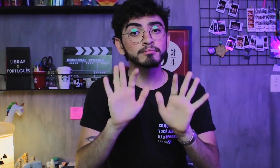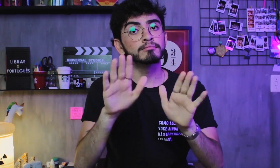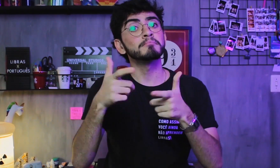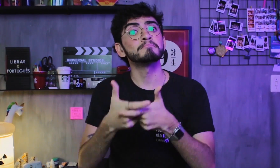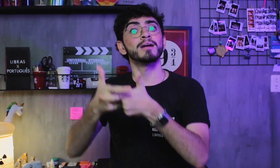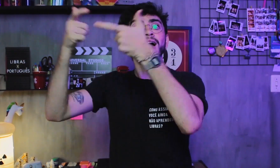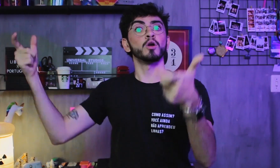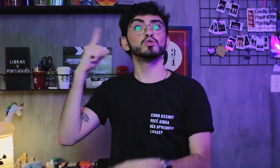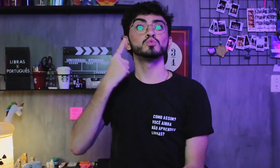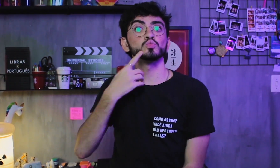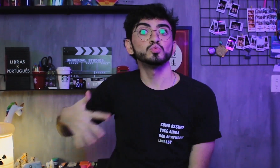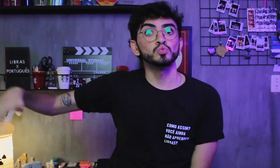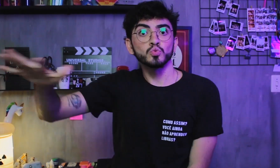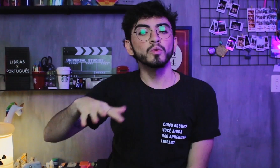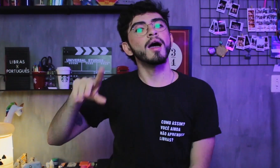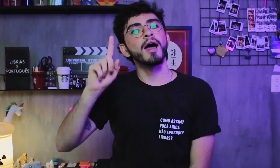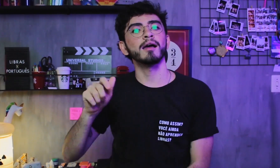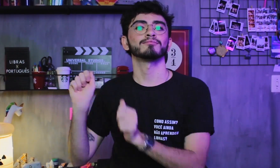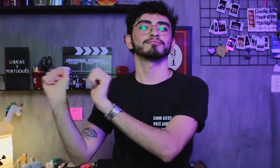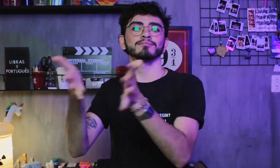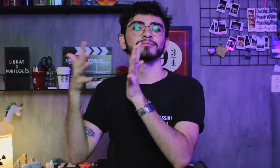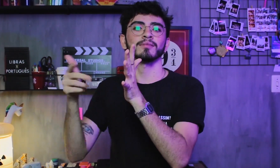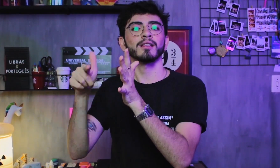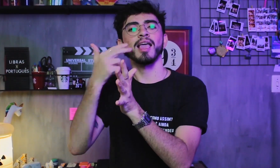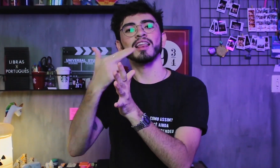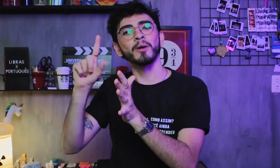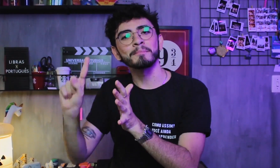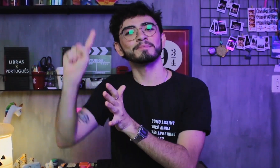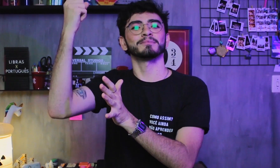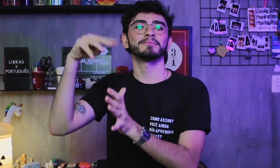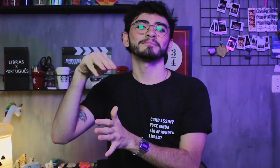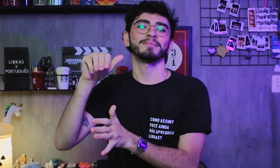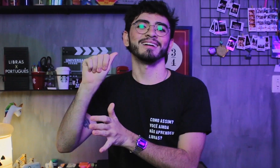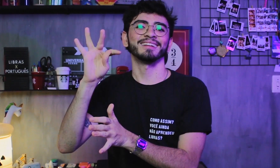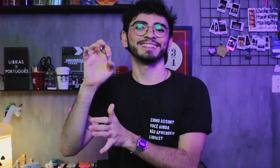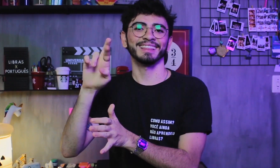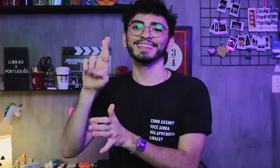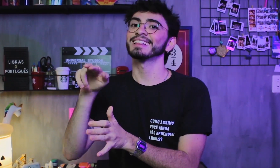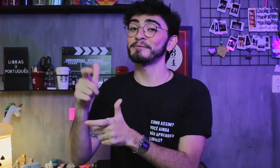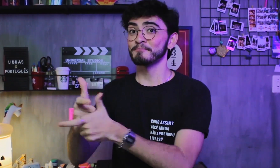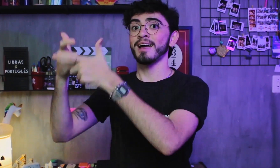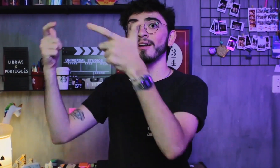A maioria dos surdos tem a Libras como sua língua materna. A maioria.